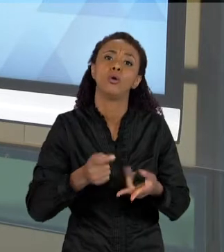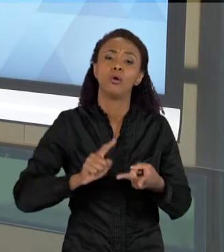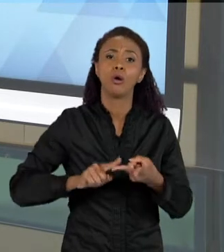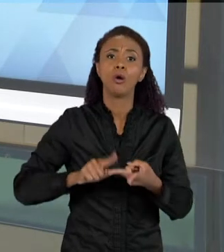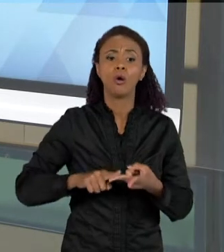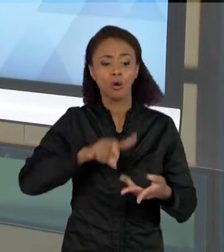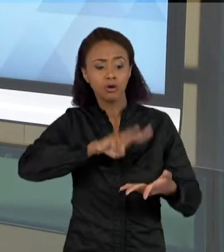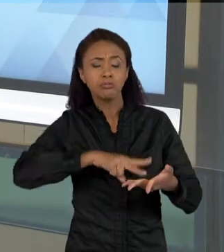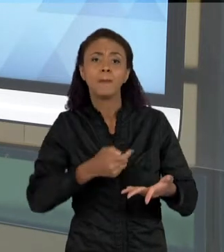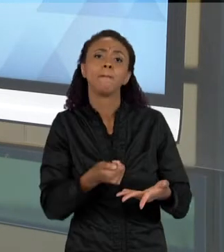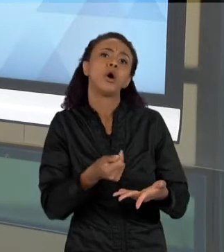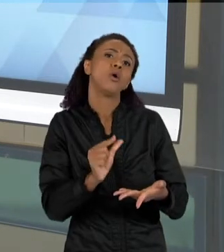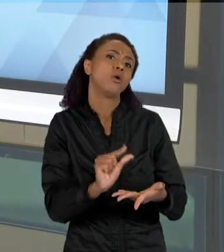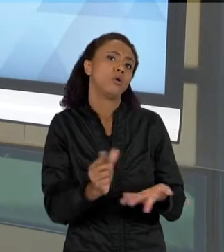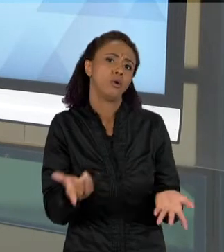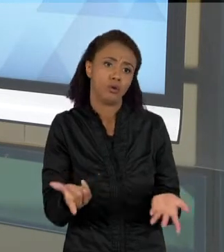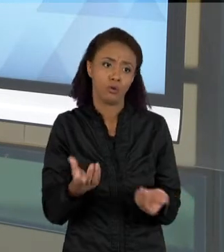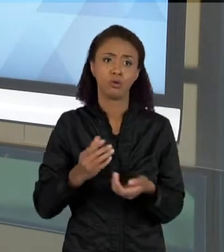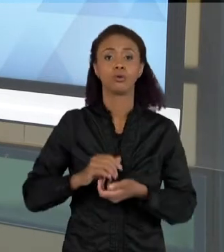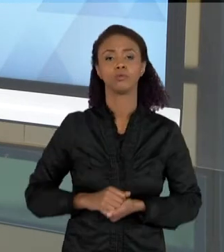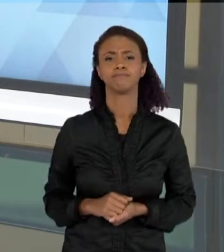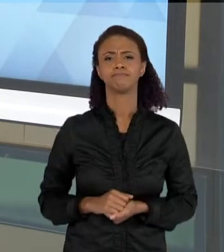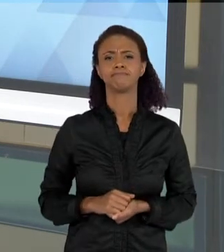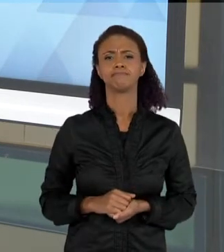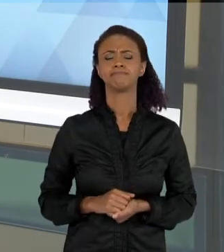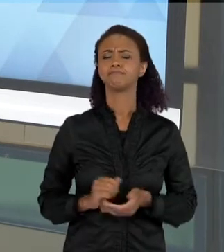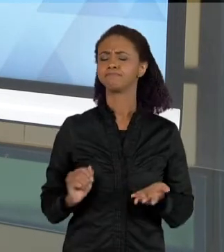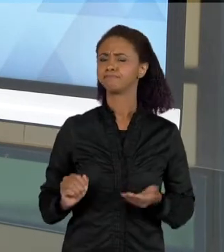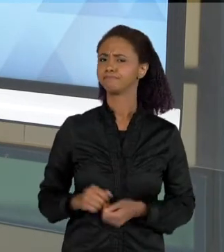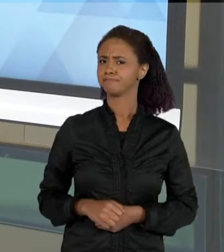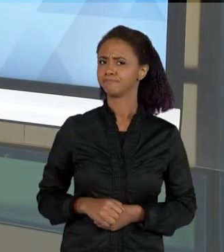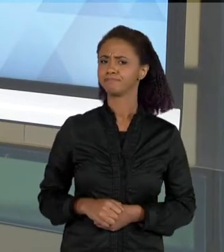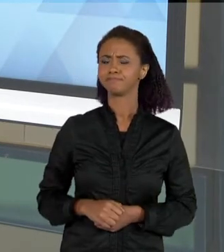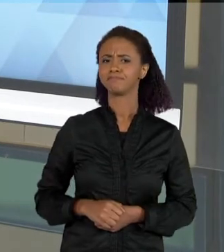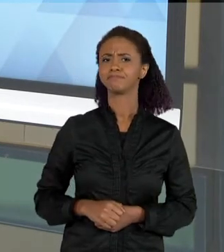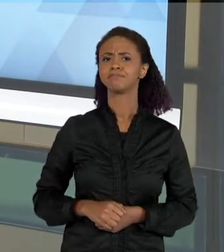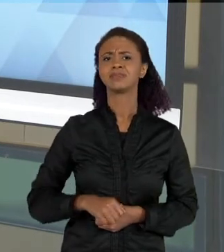QUÊ QUE É LEITURA, QUAL A PERSPECTIVA QUE A GENTE TEM DE LEITURA? LEITURA É UMA